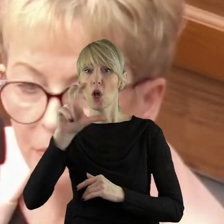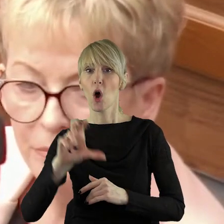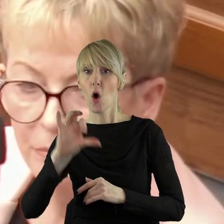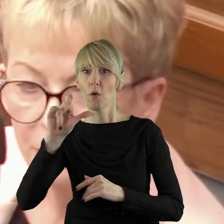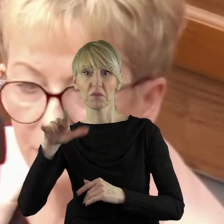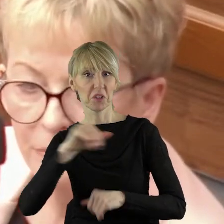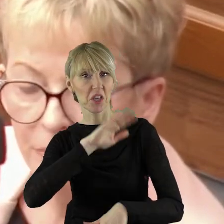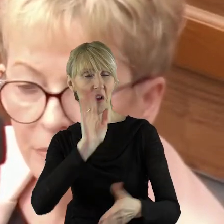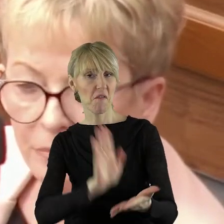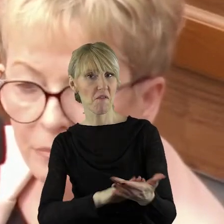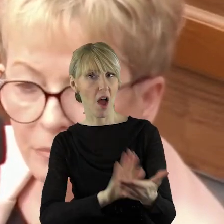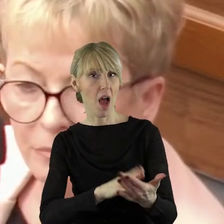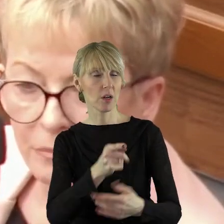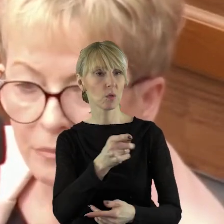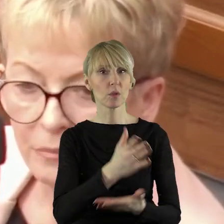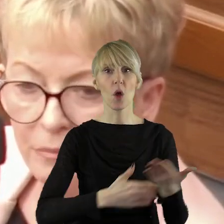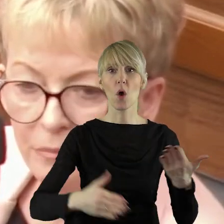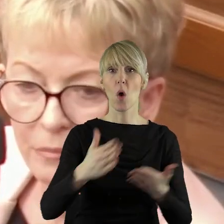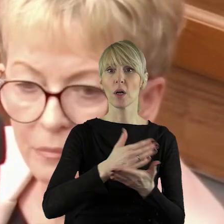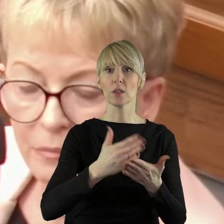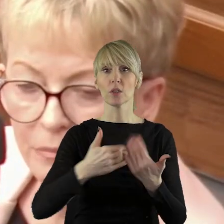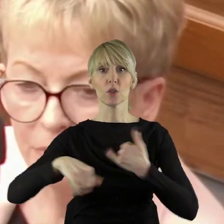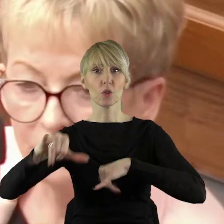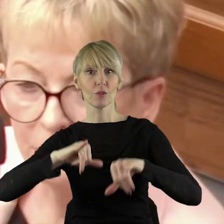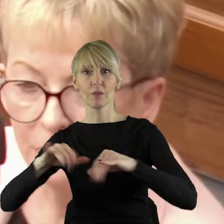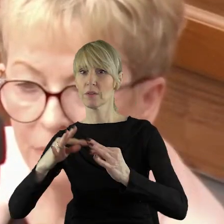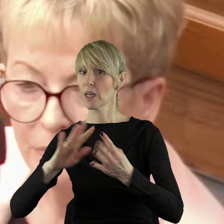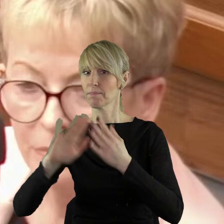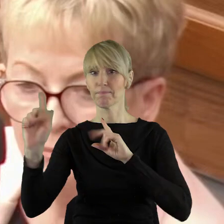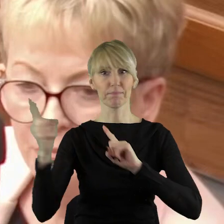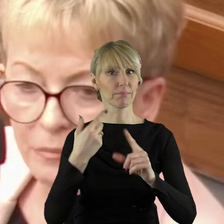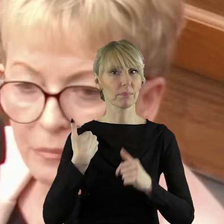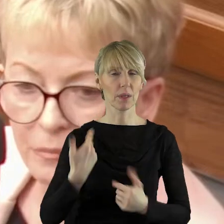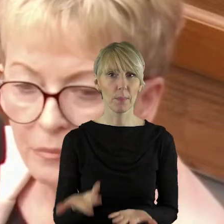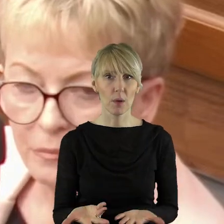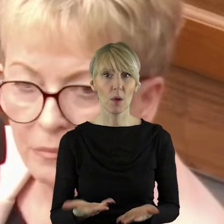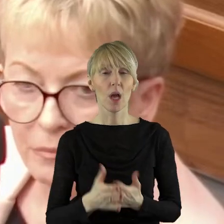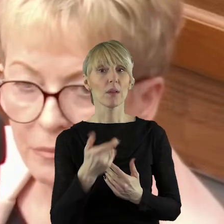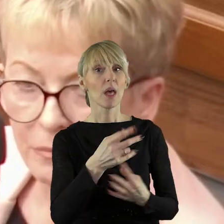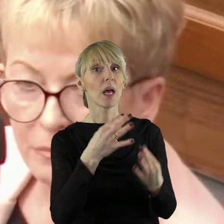który jako żywo z koalicji obecnej, rządowej nie pochodzi. Więc jak już powiedziałam